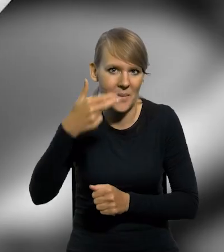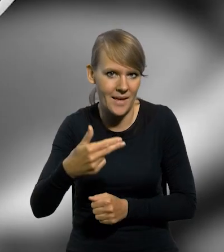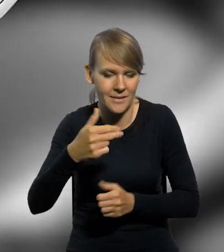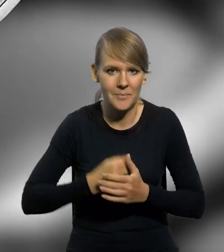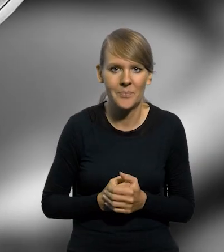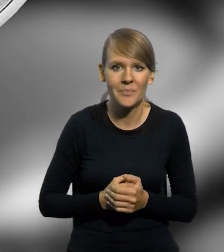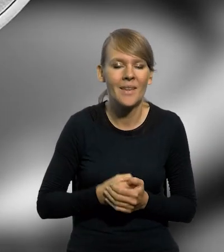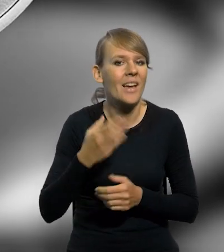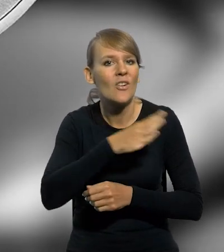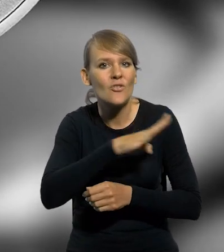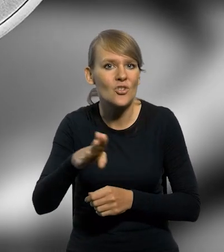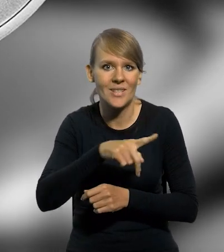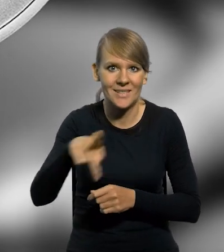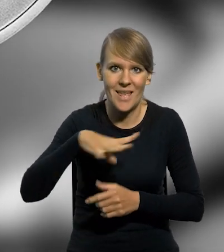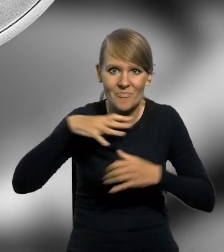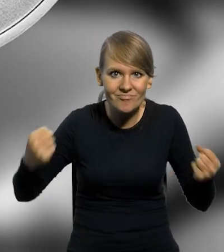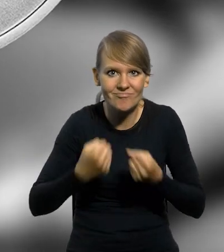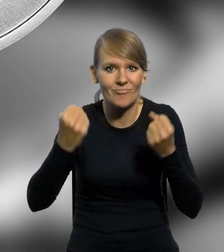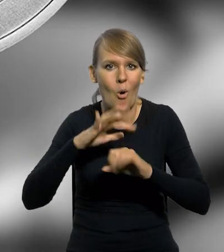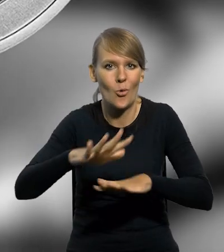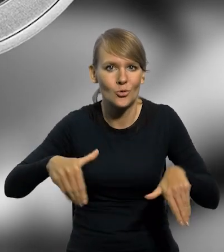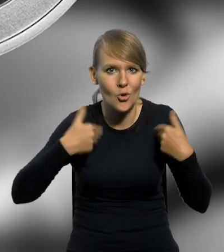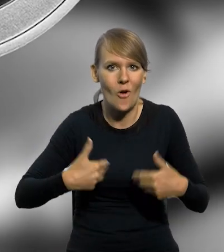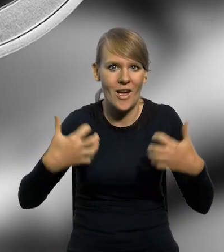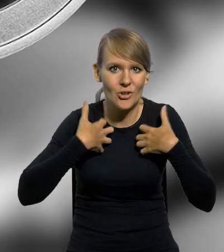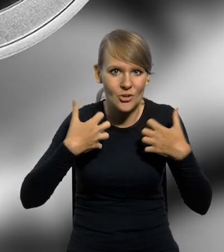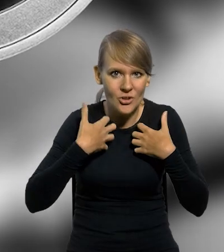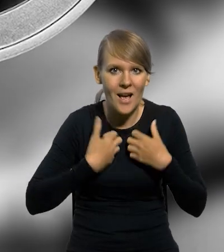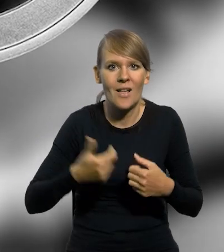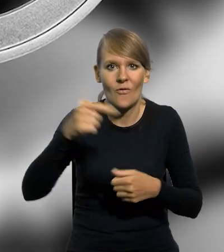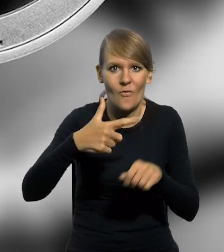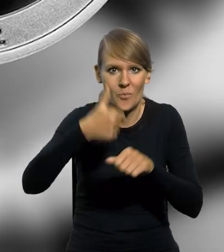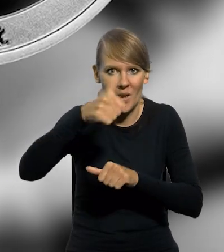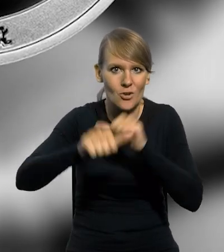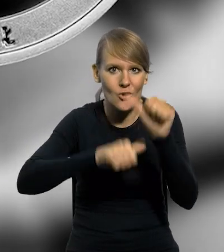Dla oddania hołdu wszystkim, którzy byli zaangażowani w ochronę zdrowia i życia w 2021 roku,